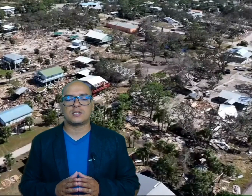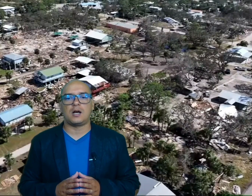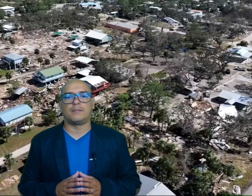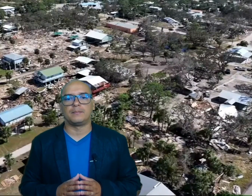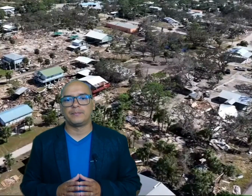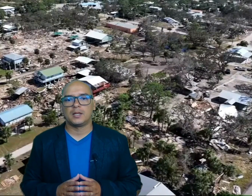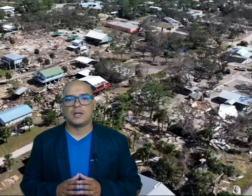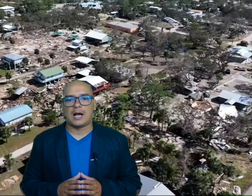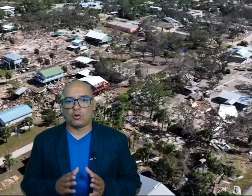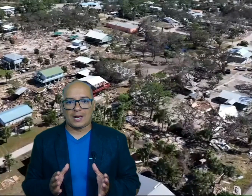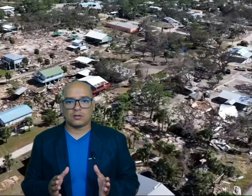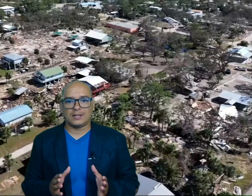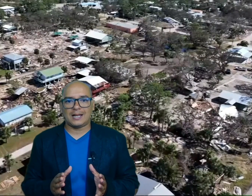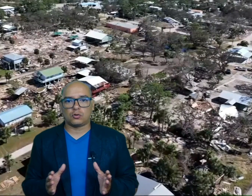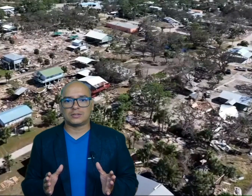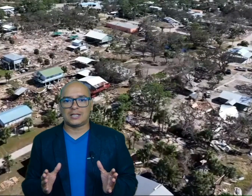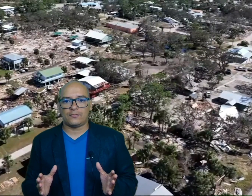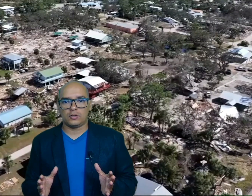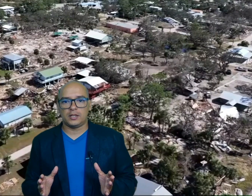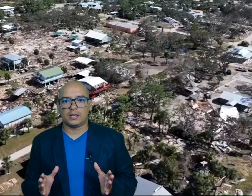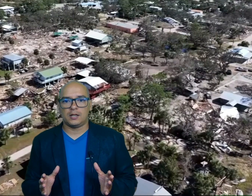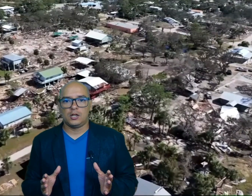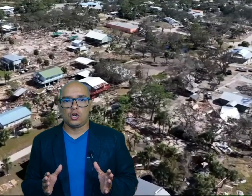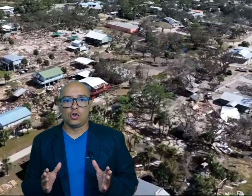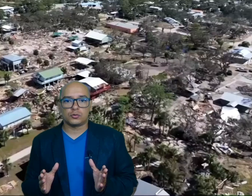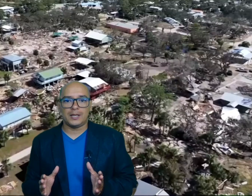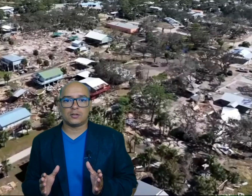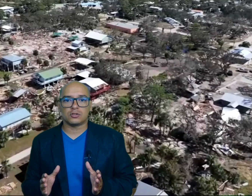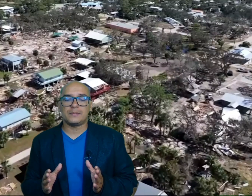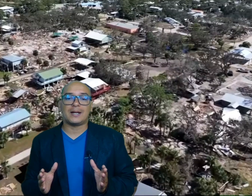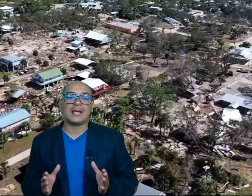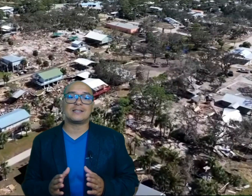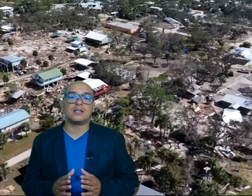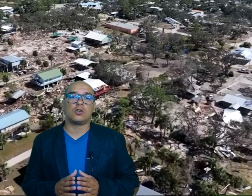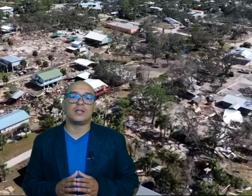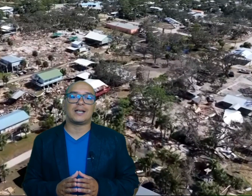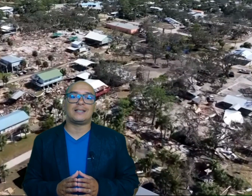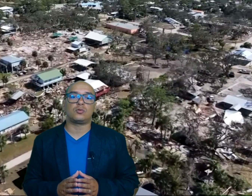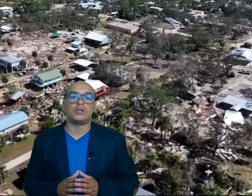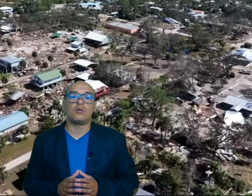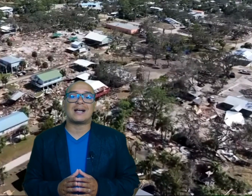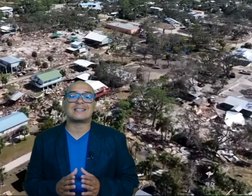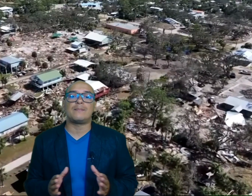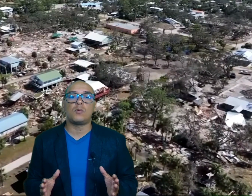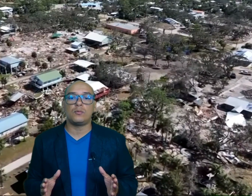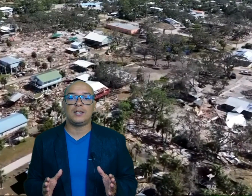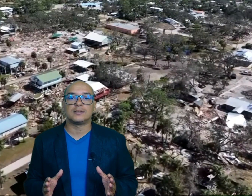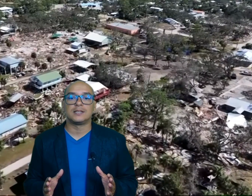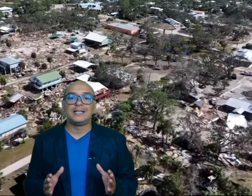c a lo largo de la costa de Florida los vientos y marejadas ciclónicas destruyeron casas móviles y